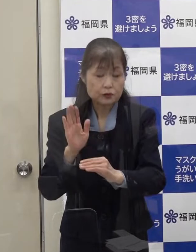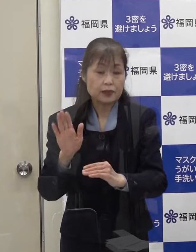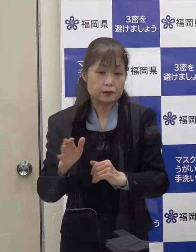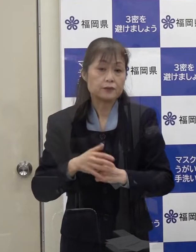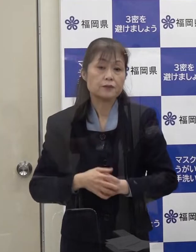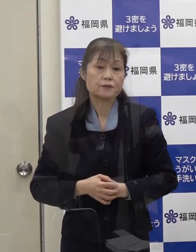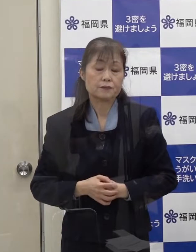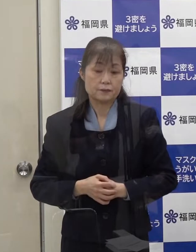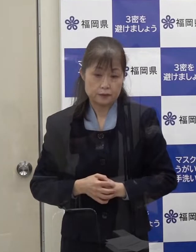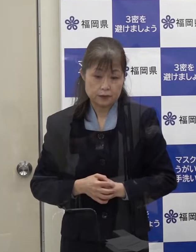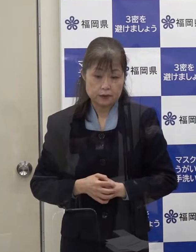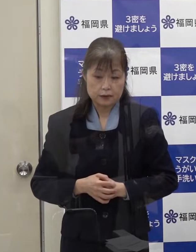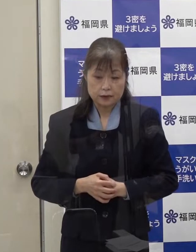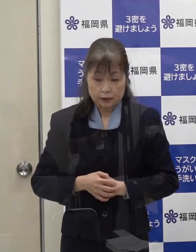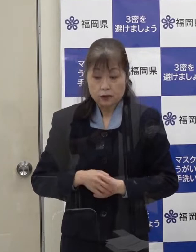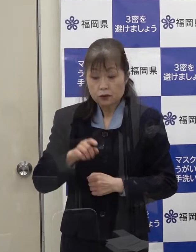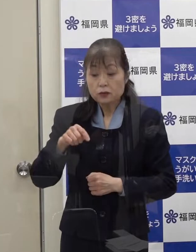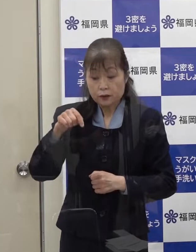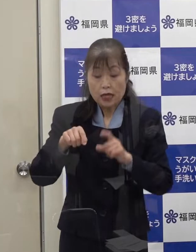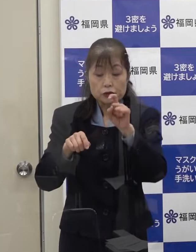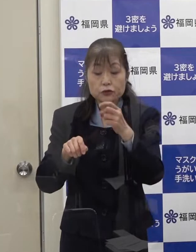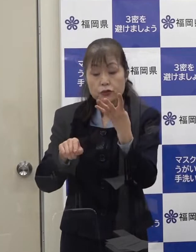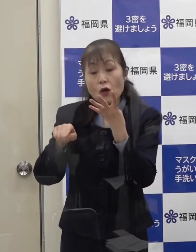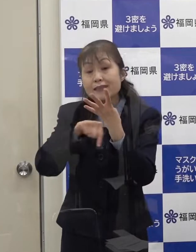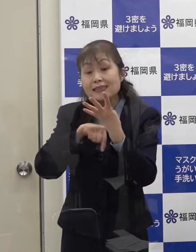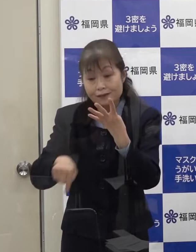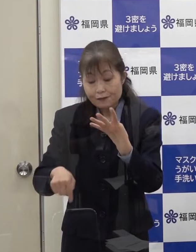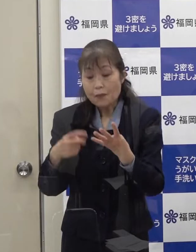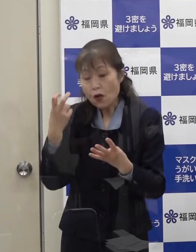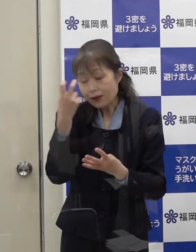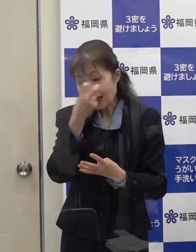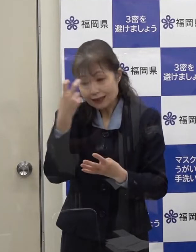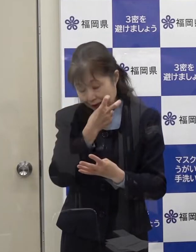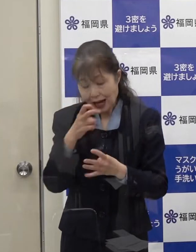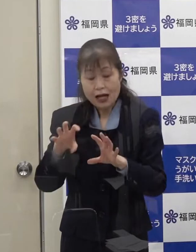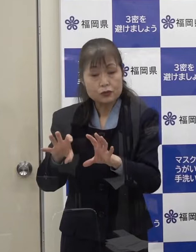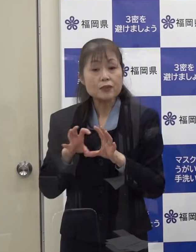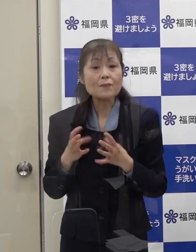既に１４名の方は検査を受けていただいています